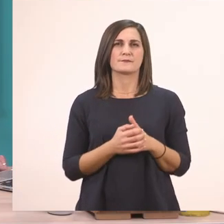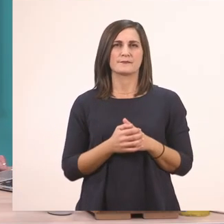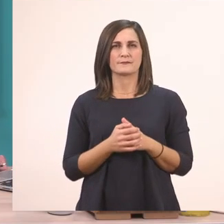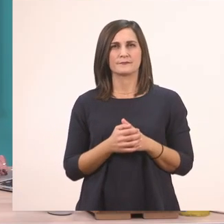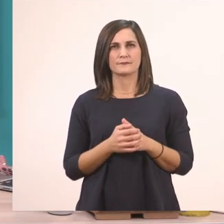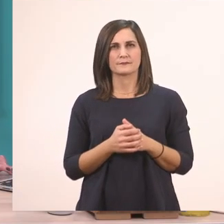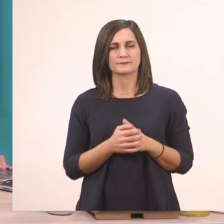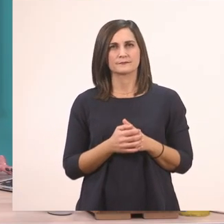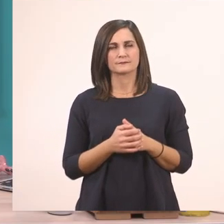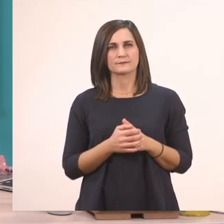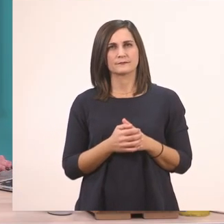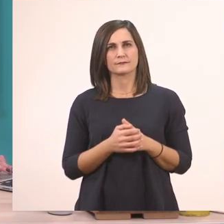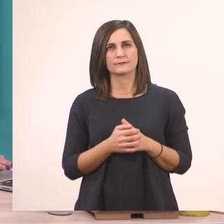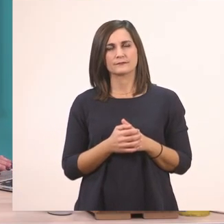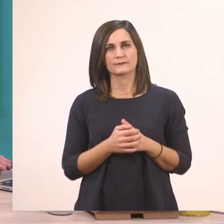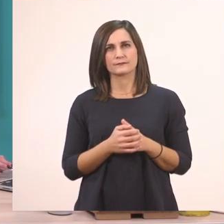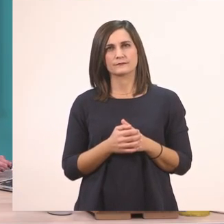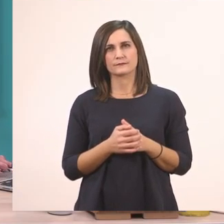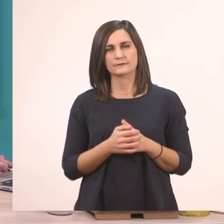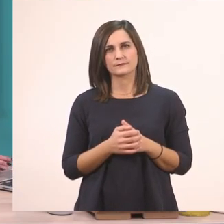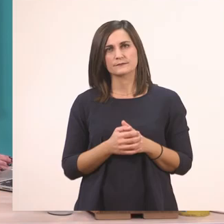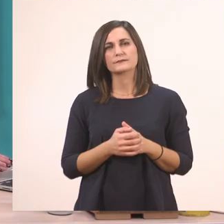Να δούμε και το τραγουδάκι που έχει.